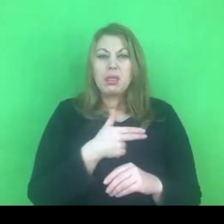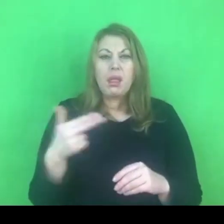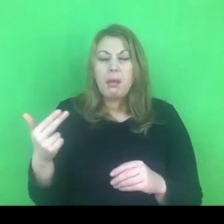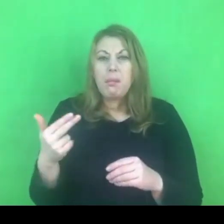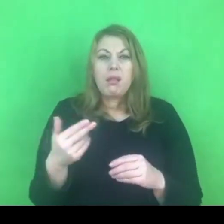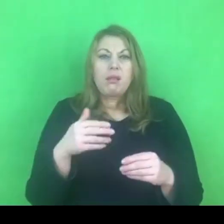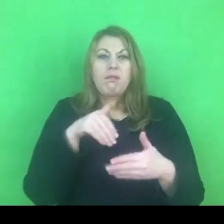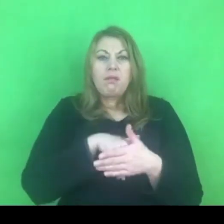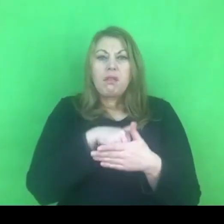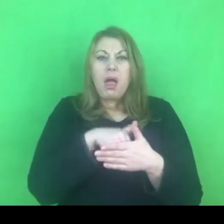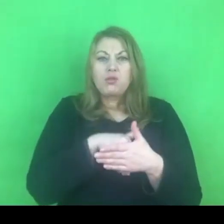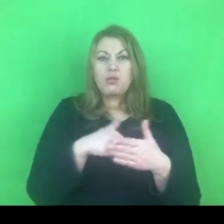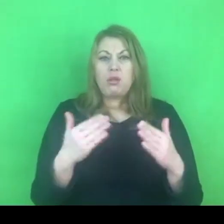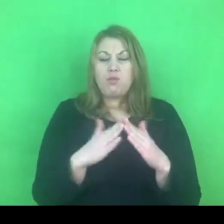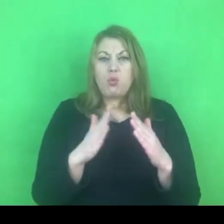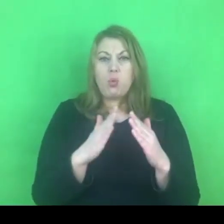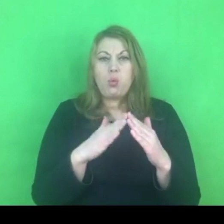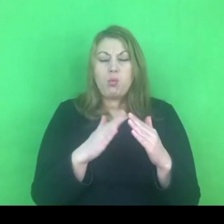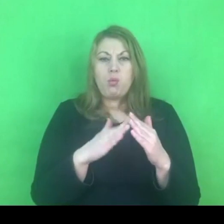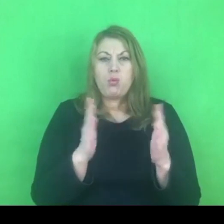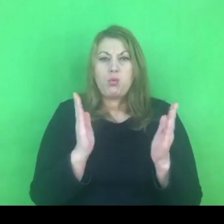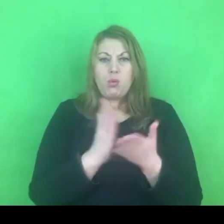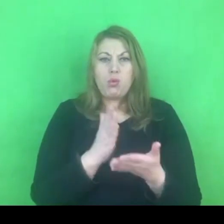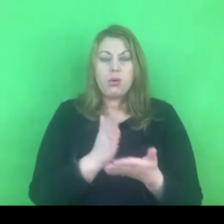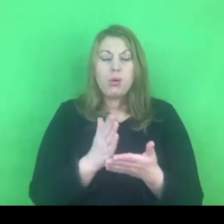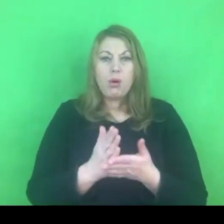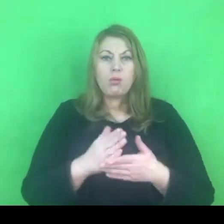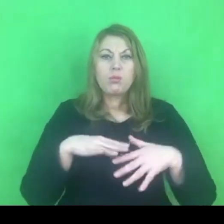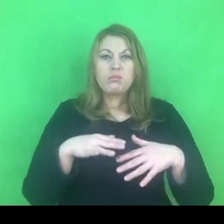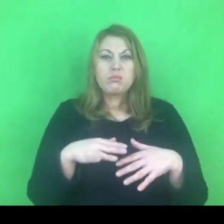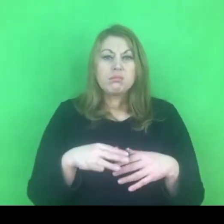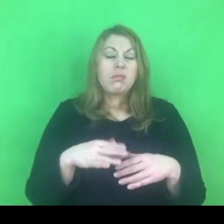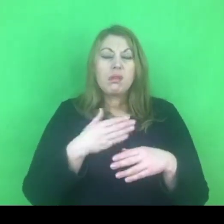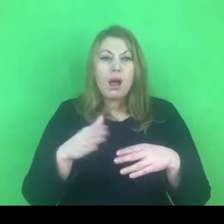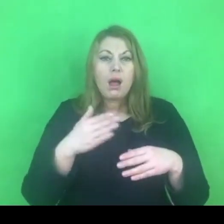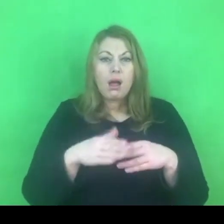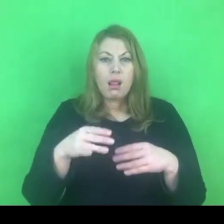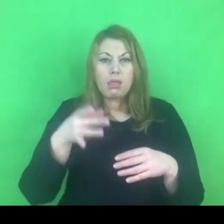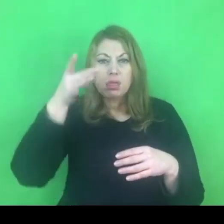Jest szereg przekonań, które cały czas jednak podtrzymują to zjawisko.